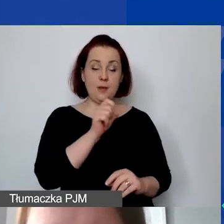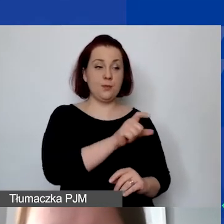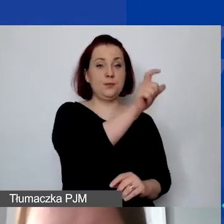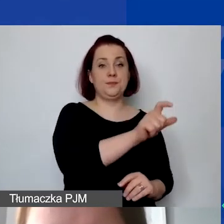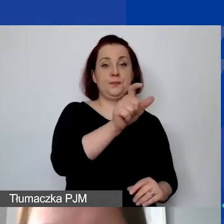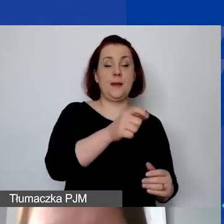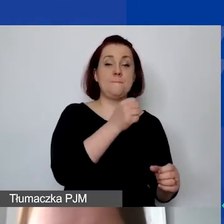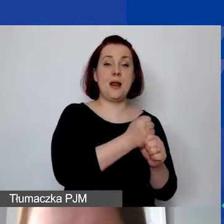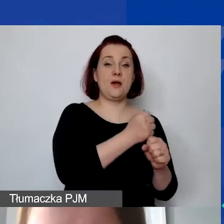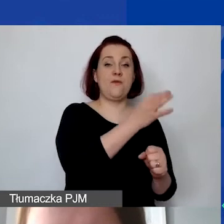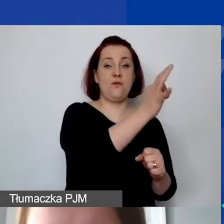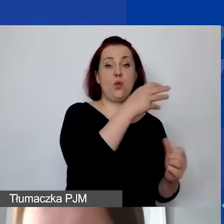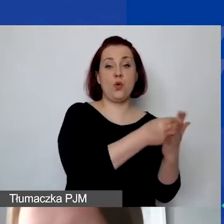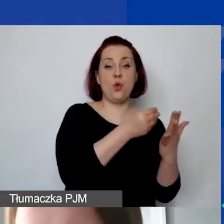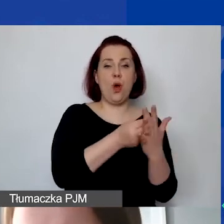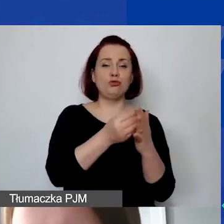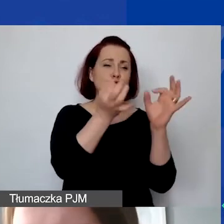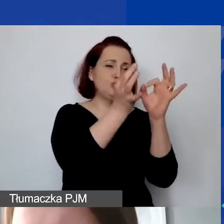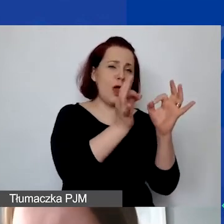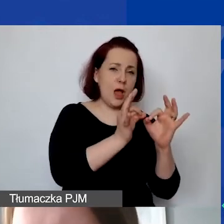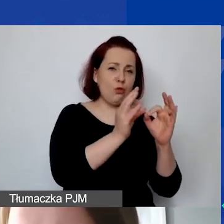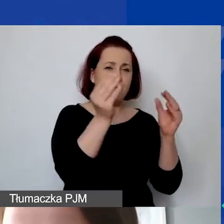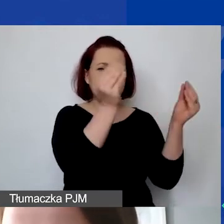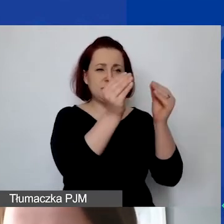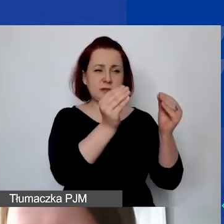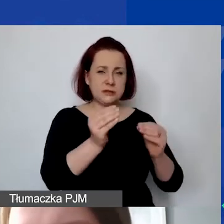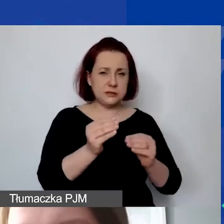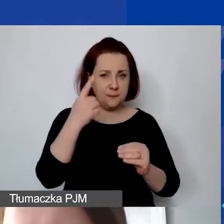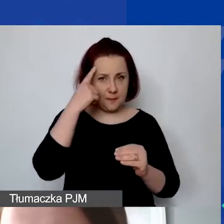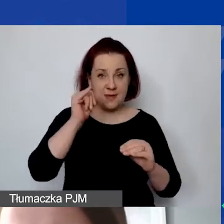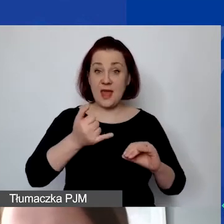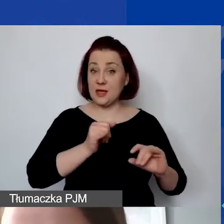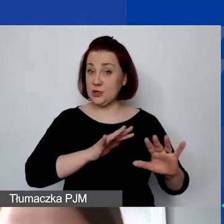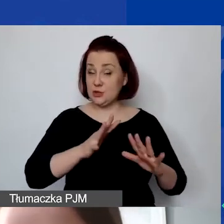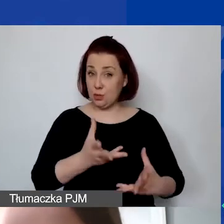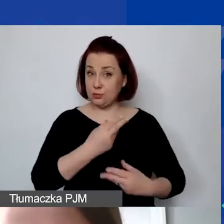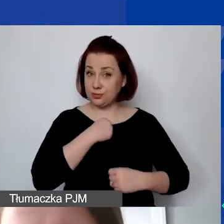Proszę szczegółowo opisać każdą kolejną pozycję, pamiętać o formie zatrudnienia i wymiarze czasu pracy.